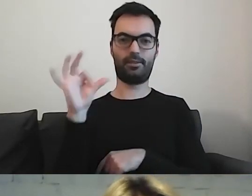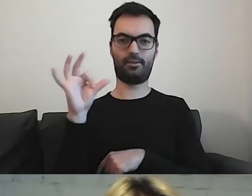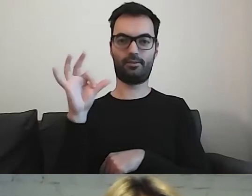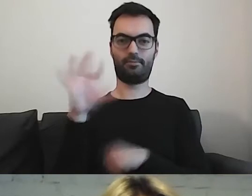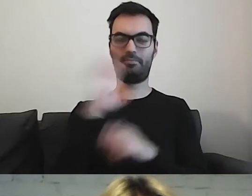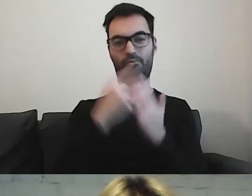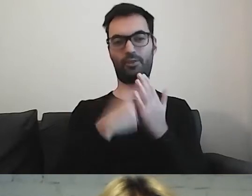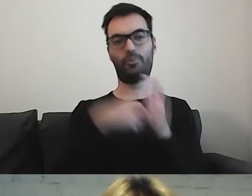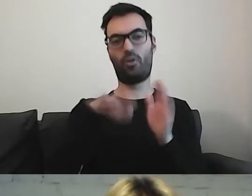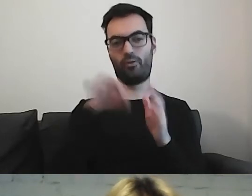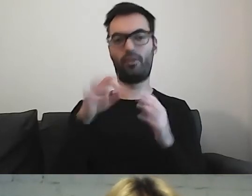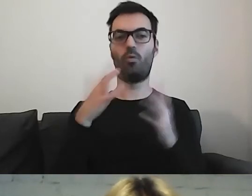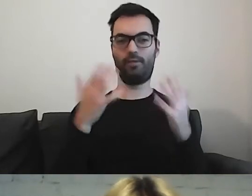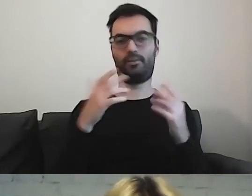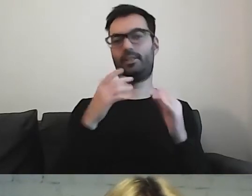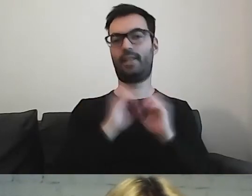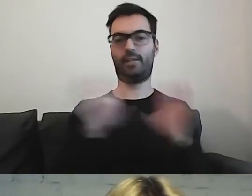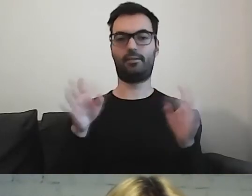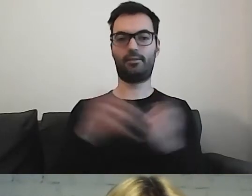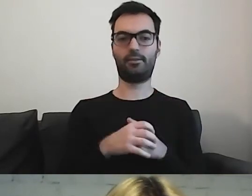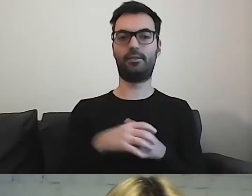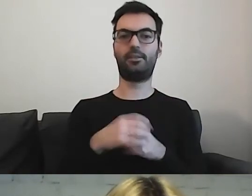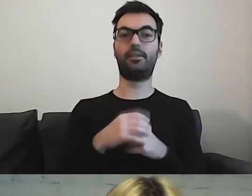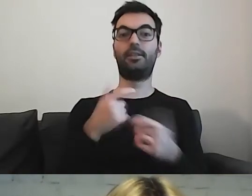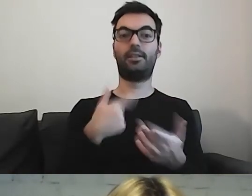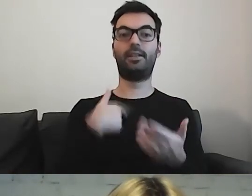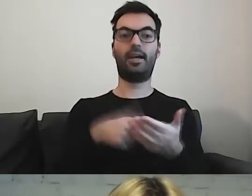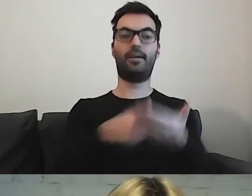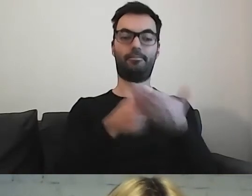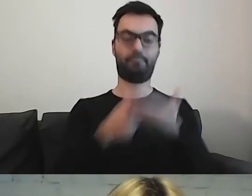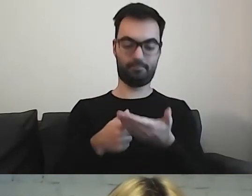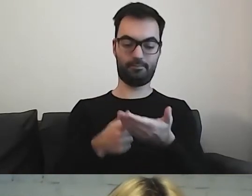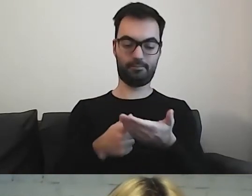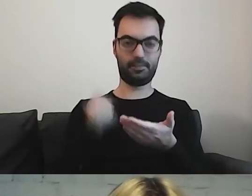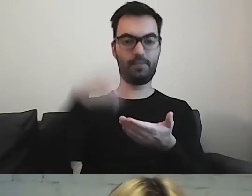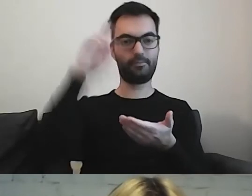Prowadzą naszego czytelnika krok po kroku, co ma wykonać.